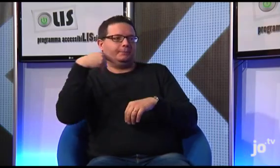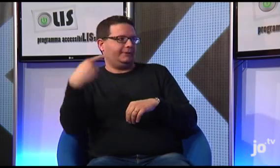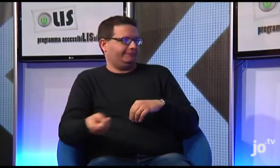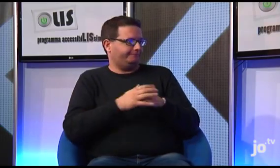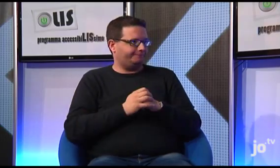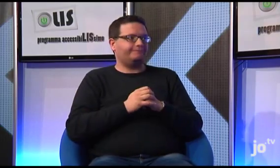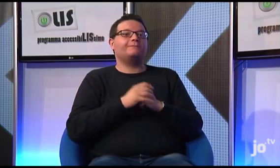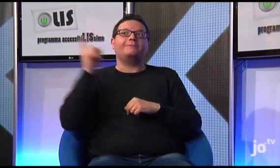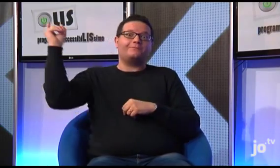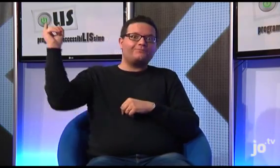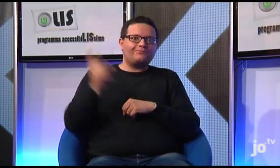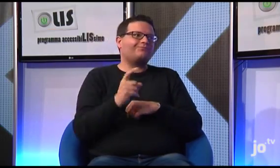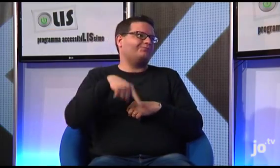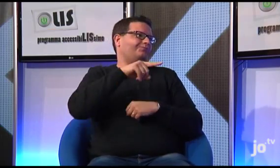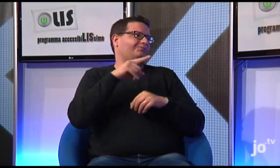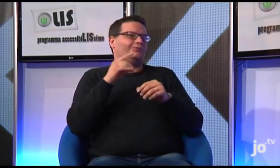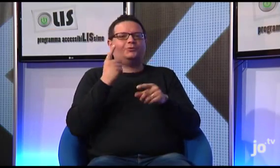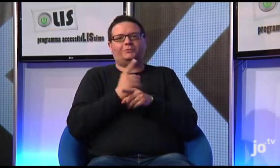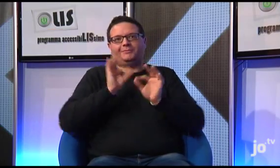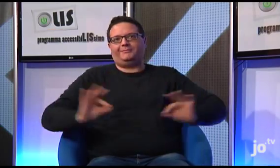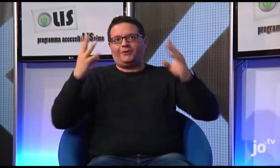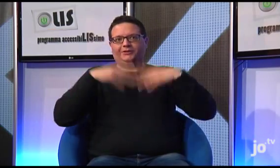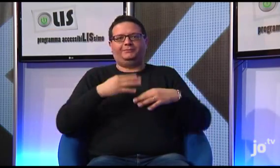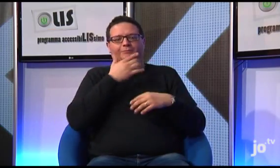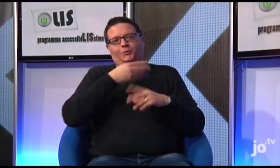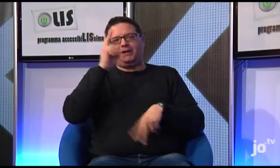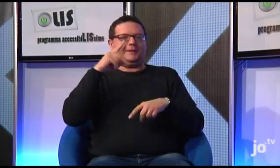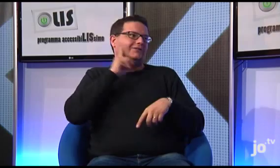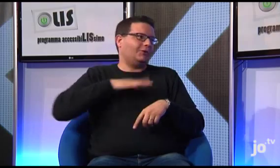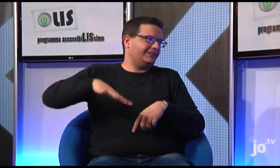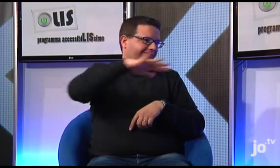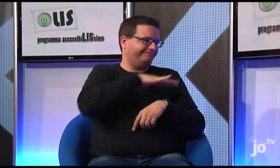sia accessibile anche ai sordi, che saranno in prima fila